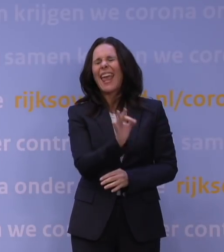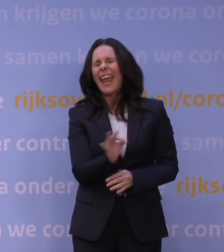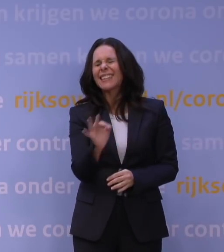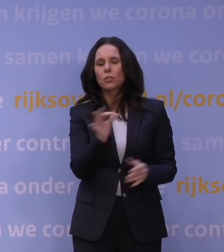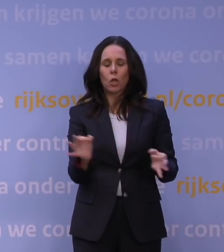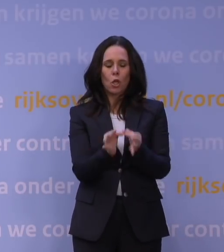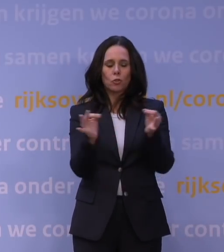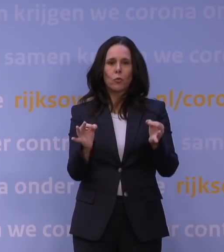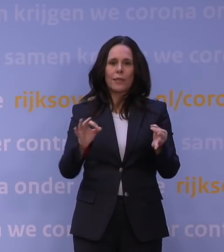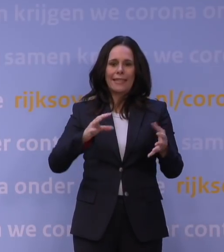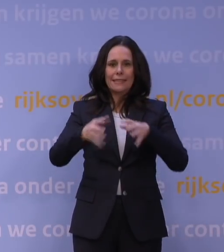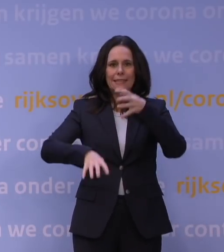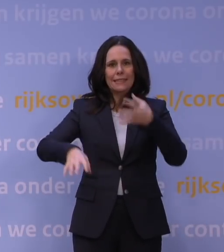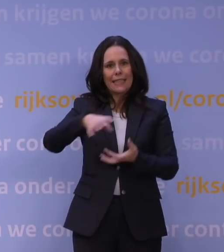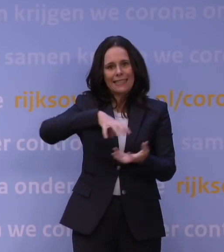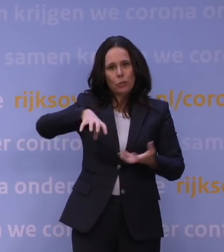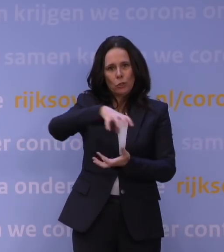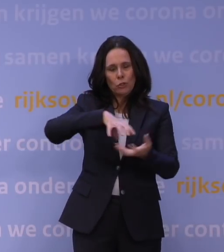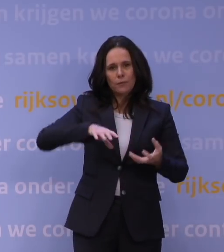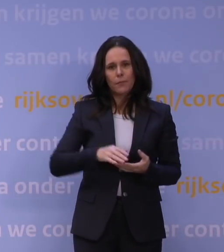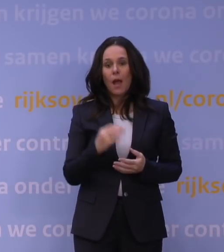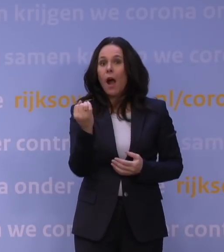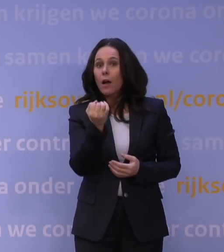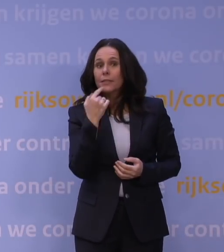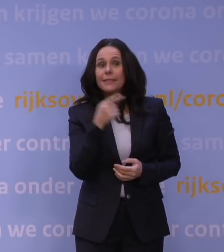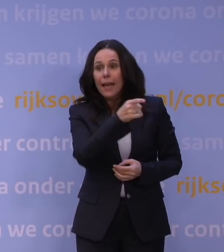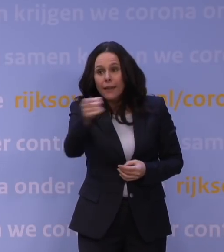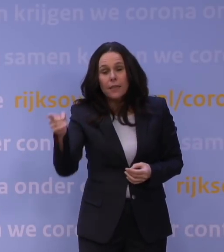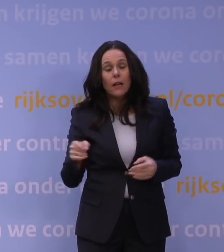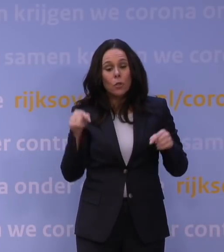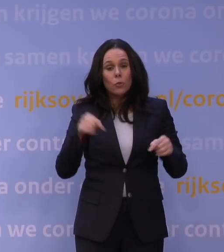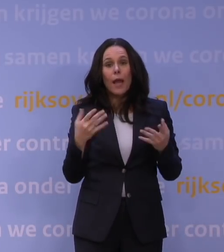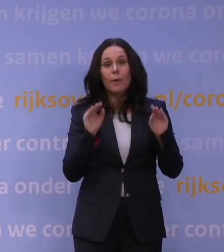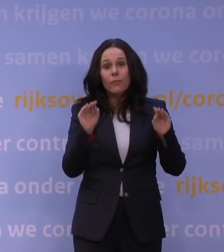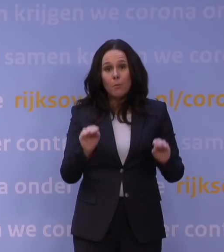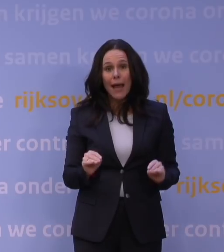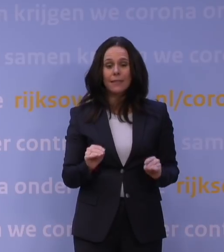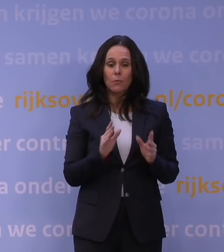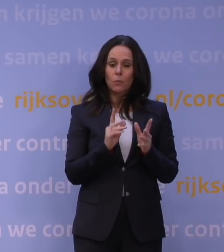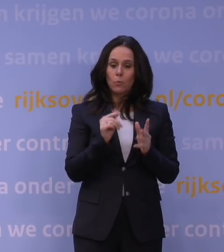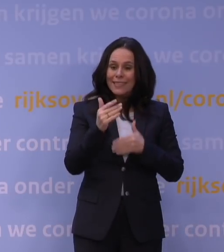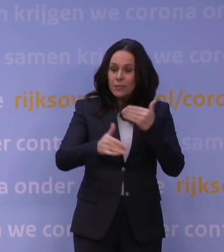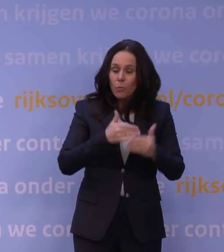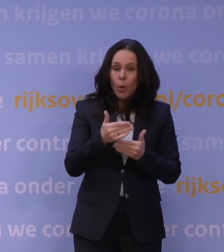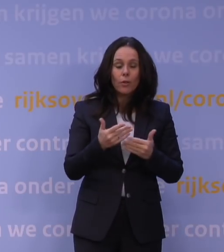En wij hebben iedere keer gezegd tegen Nederland: Als wij nieuwe feiten hebben, als wij informatie hebben, er moeten dingen gebeuren, zullen we niet aarzelen.